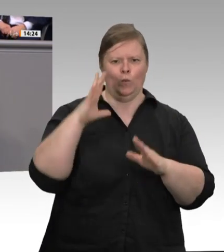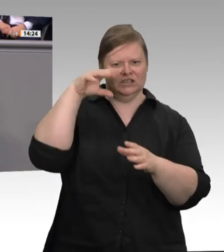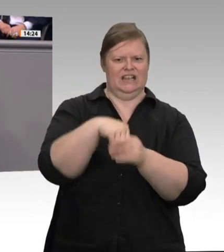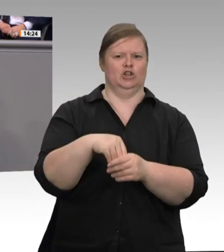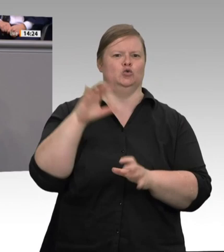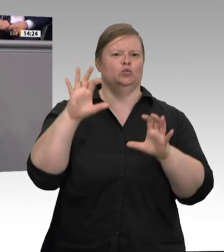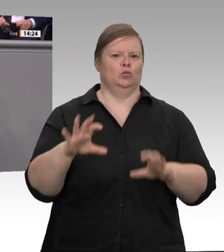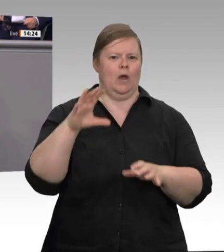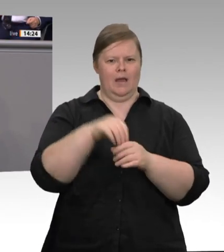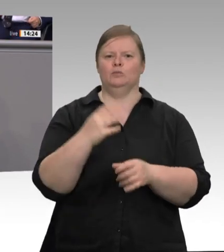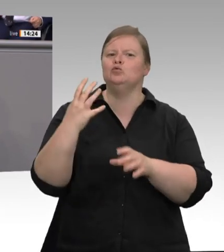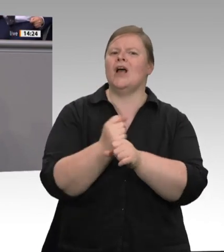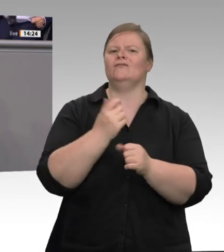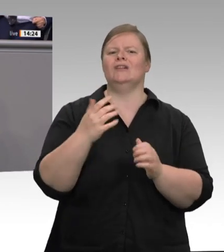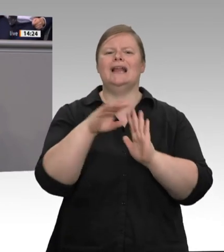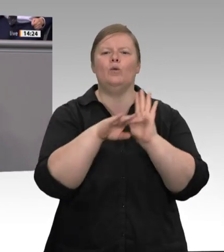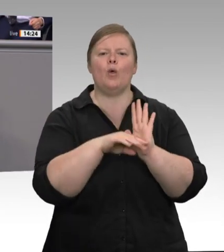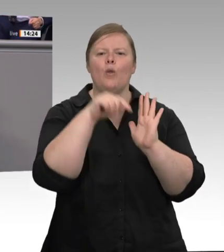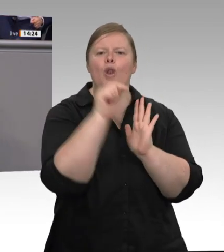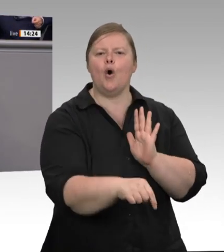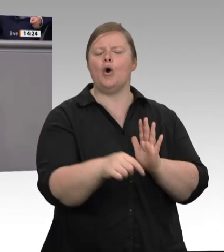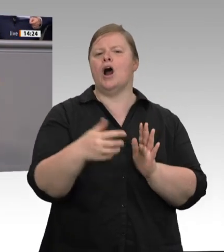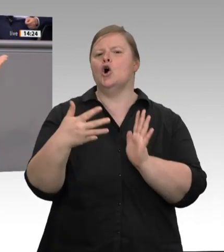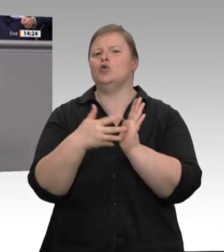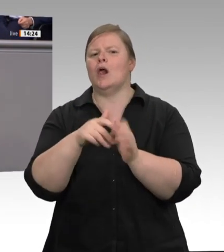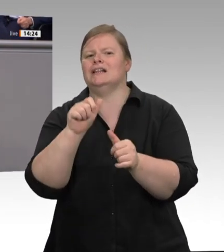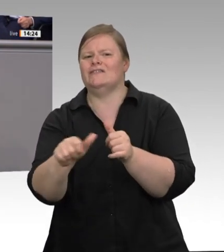Minister, Sie sprechen oft von organisierter Verantwortungslosigkeit; Herr Laumann,